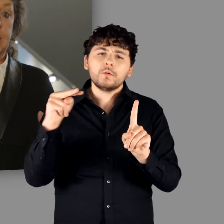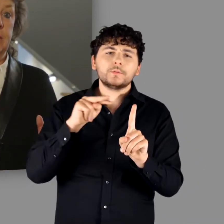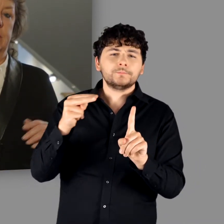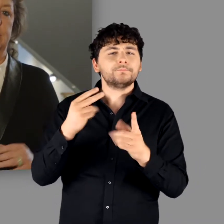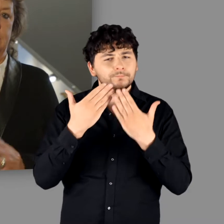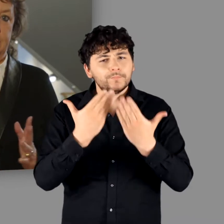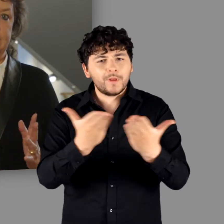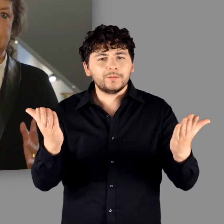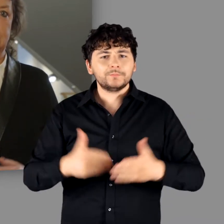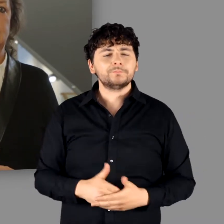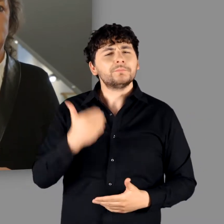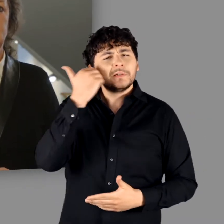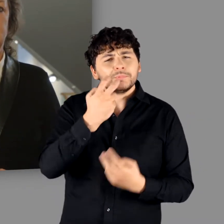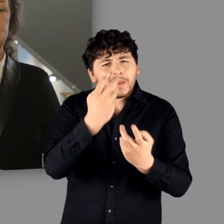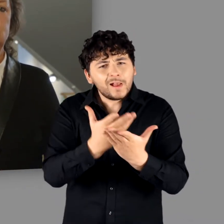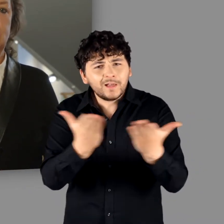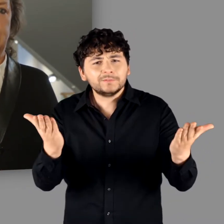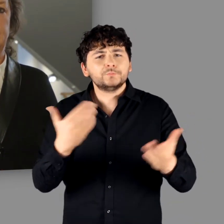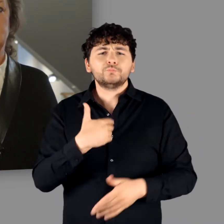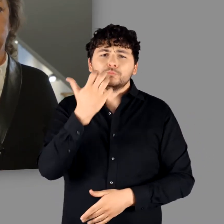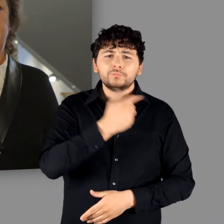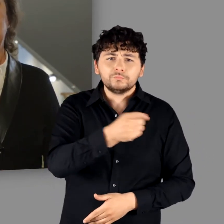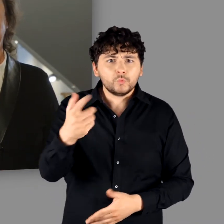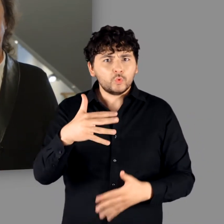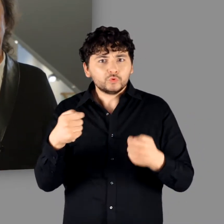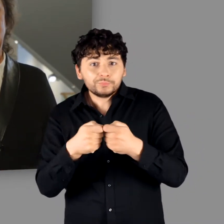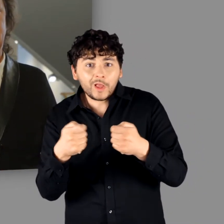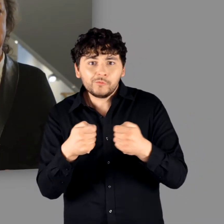Ihnen, liebe Gäste, darf ich nun eine spannende Zeitreise